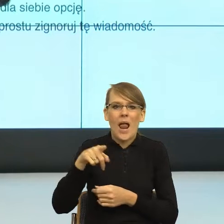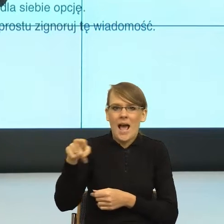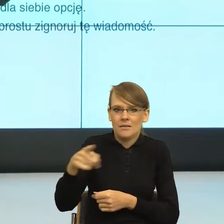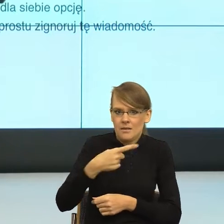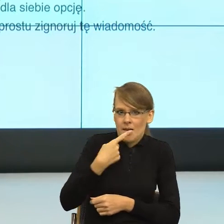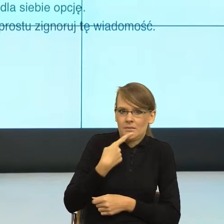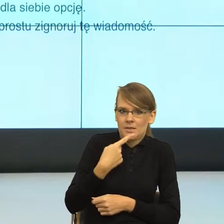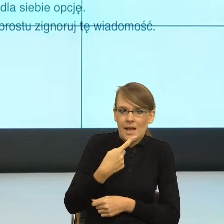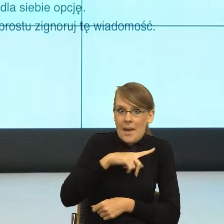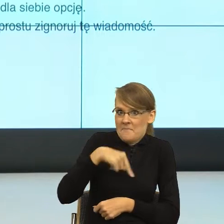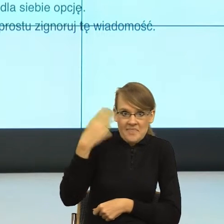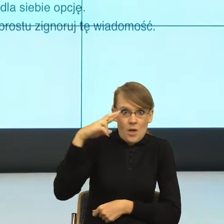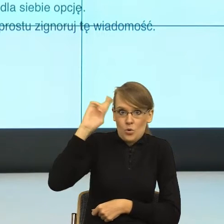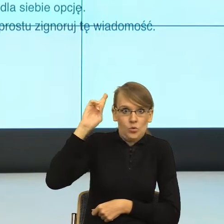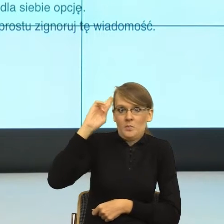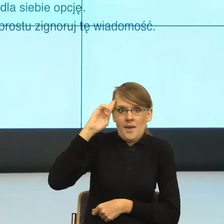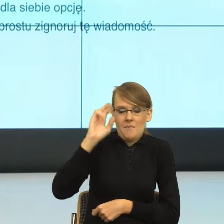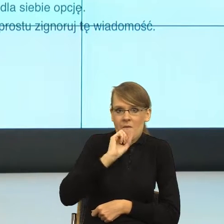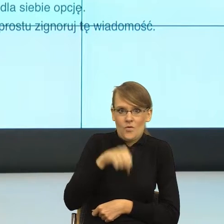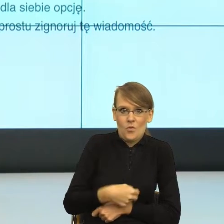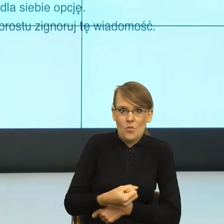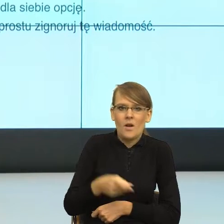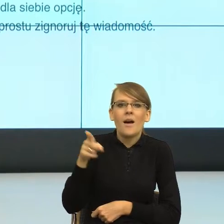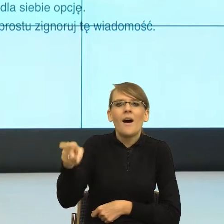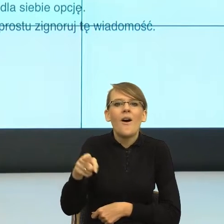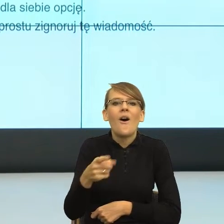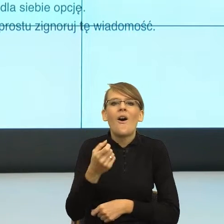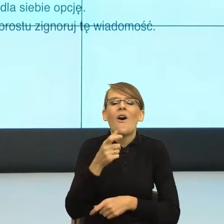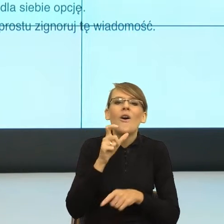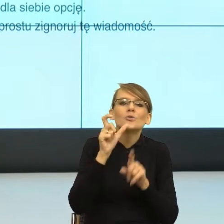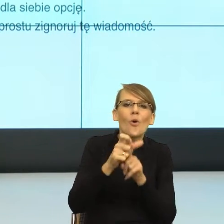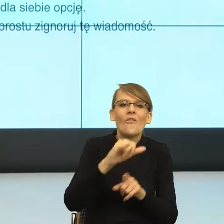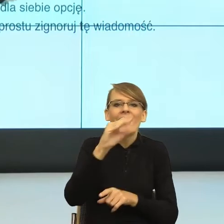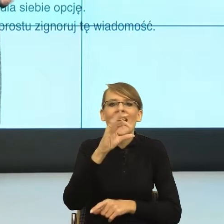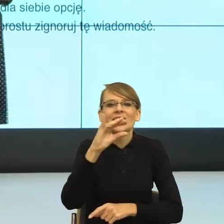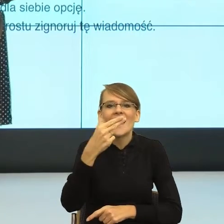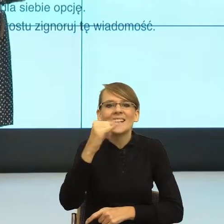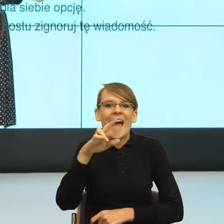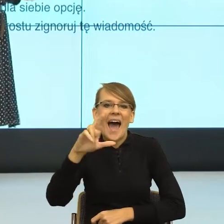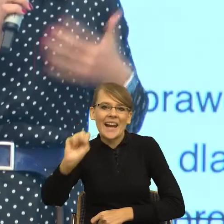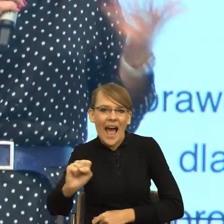rzeczownikami typu "jesieniara" czy konstrukcjami "ok boomer" albo "xD",